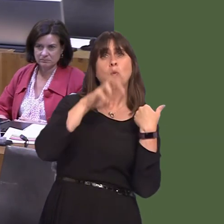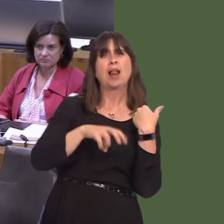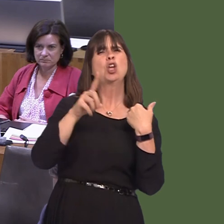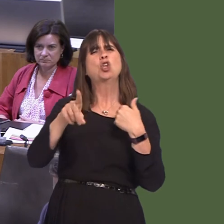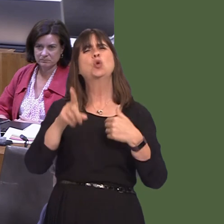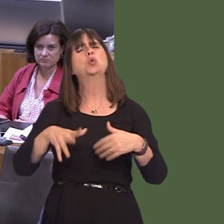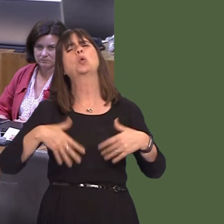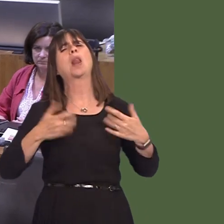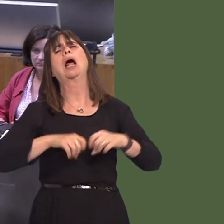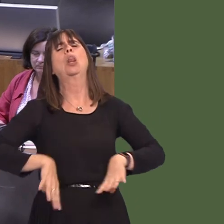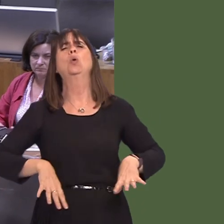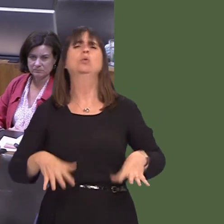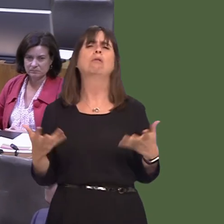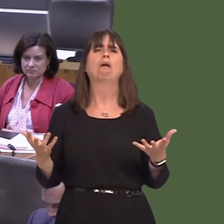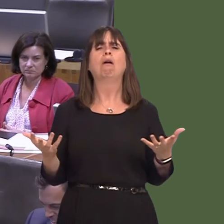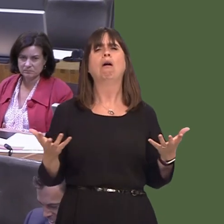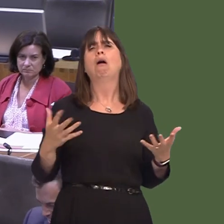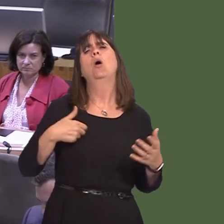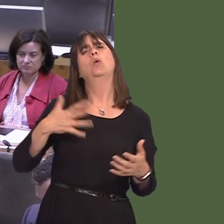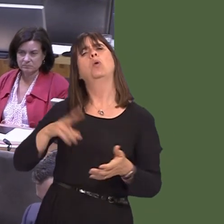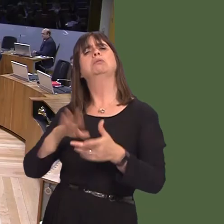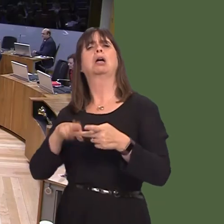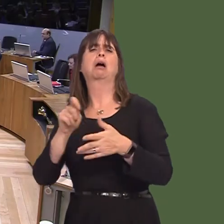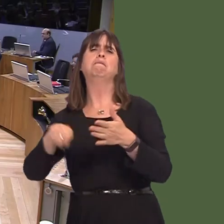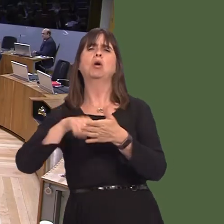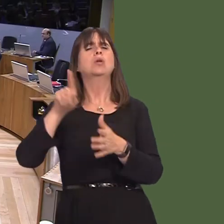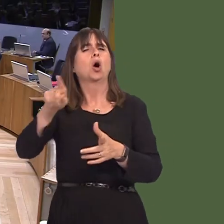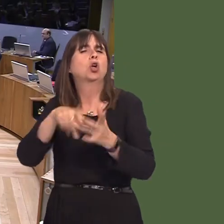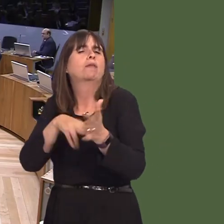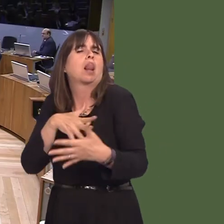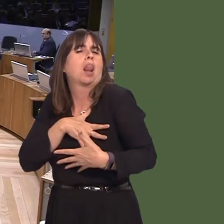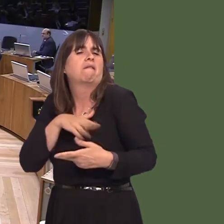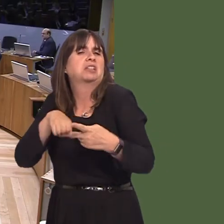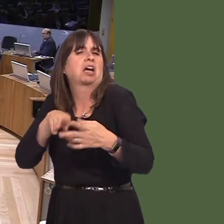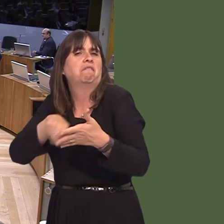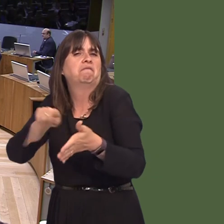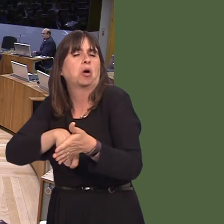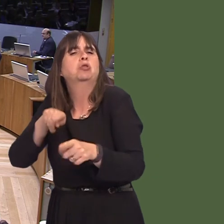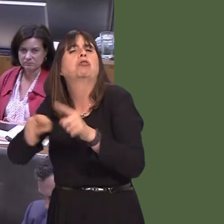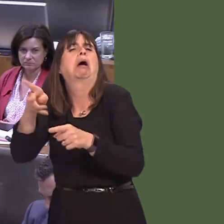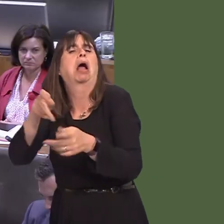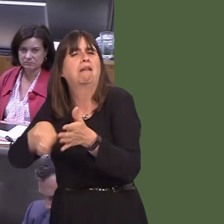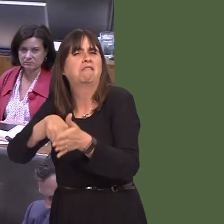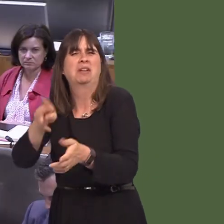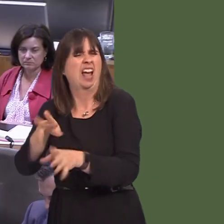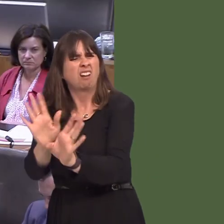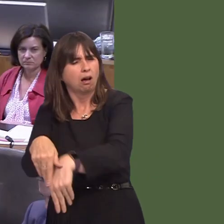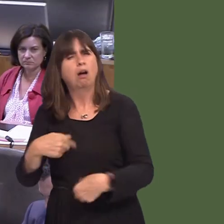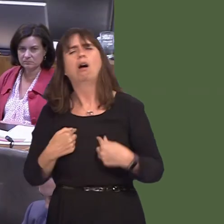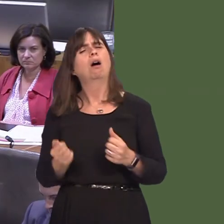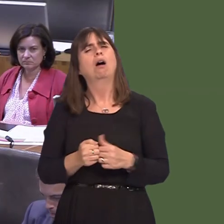losers on that side. I accept the result that we saw two years ago, but surely it is right